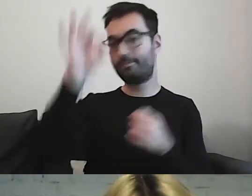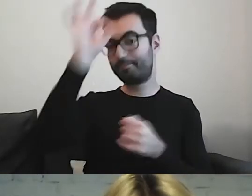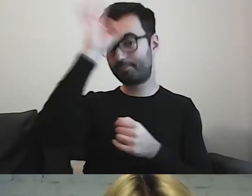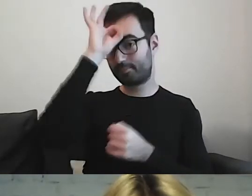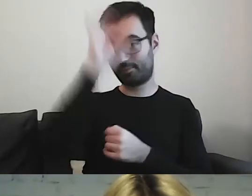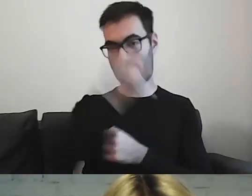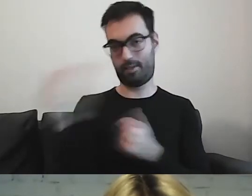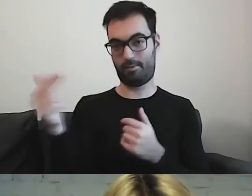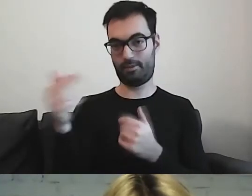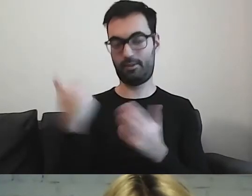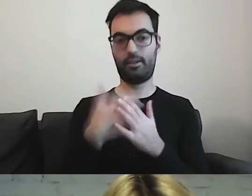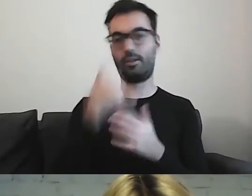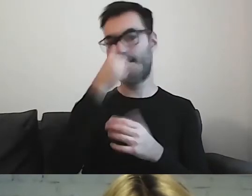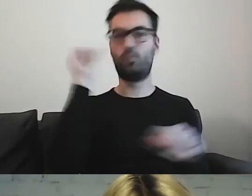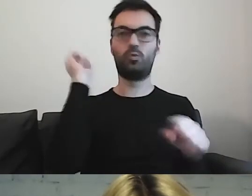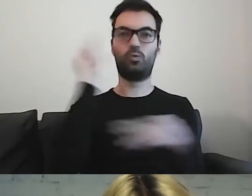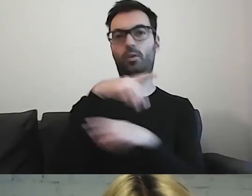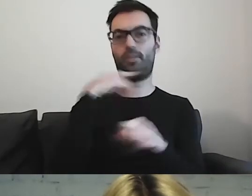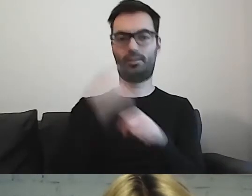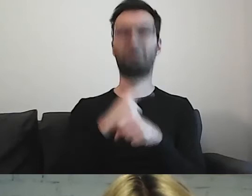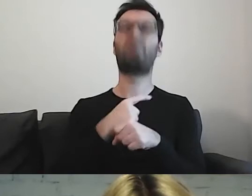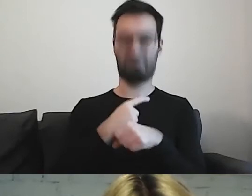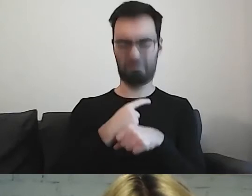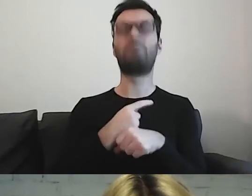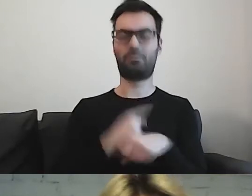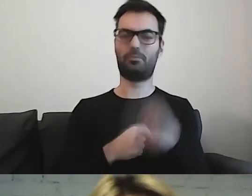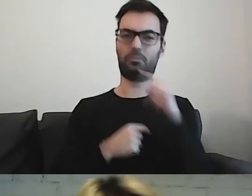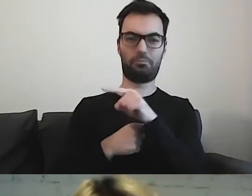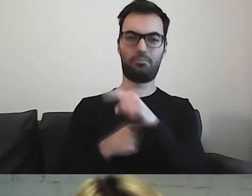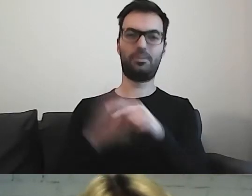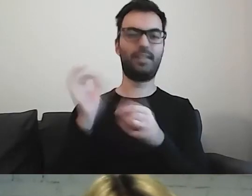Nie możemy zakładać, że dana osoba zna się